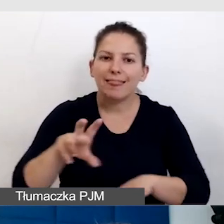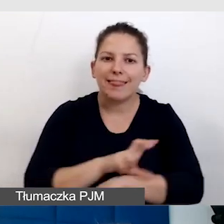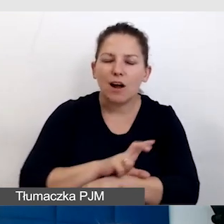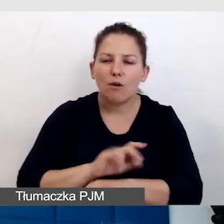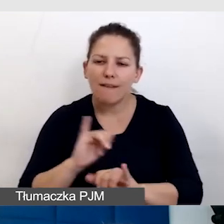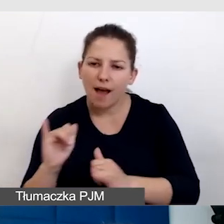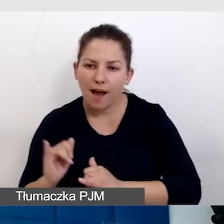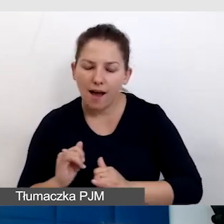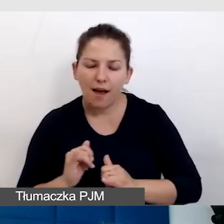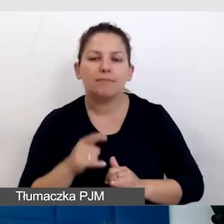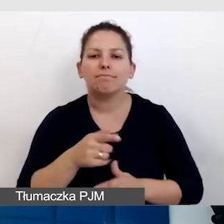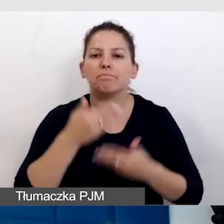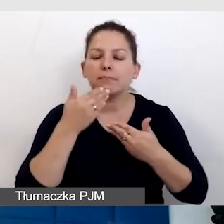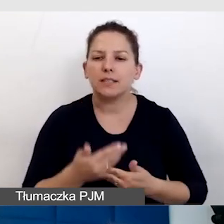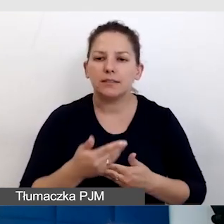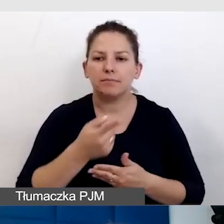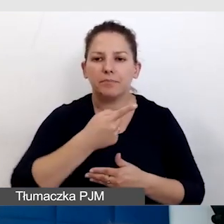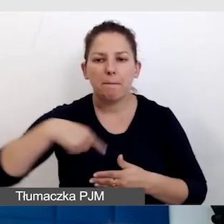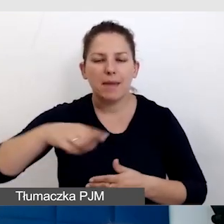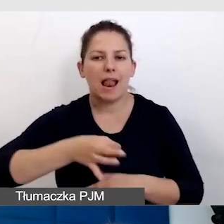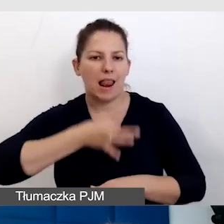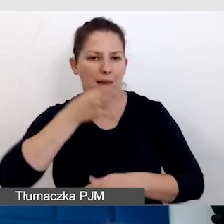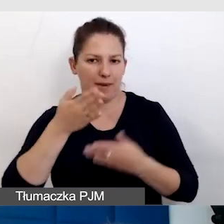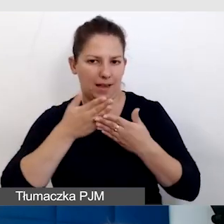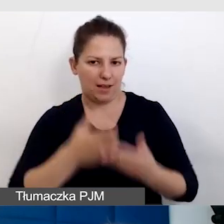sprawiają, że sobie lepiej radzimy z takimi wydarzeniami,